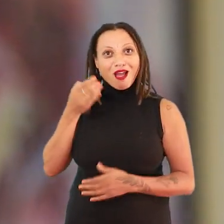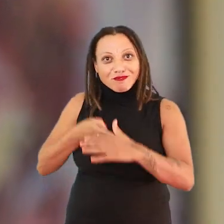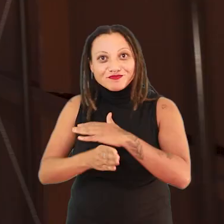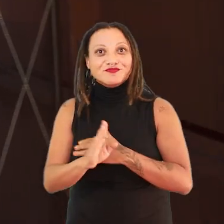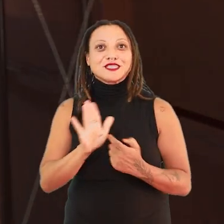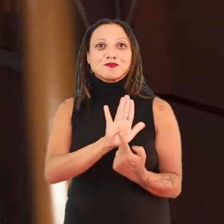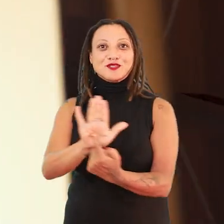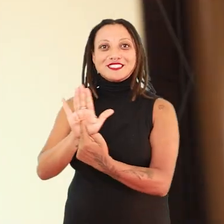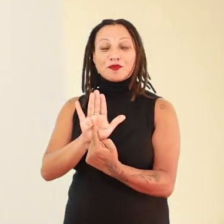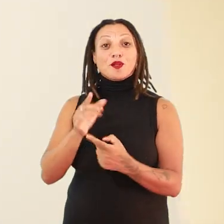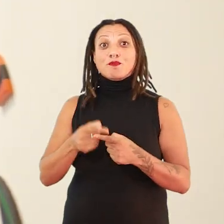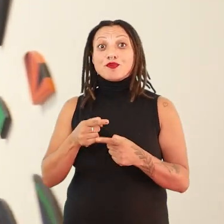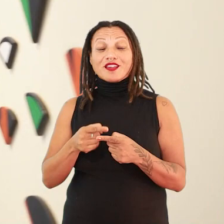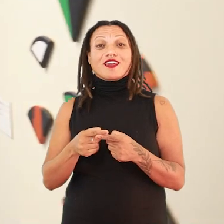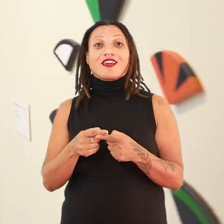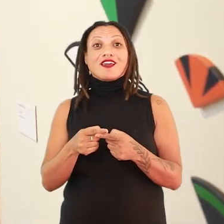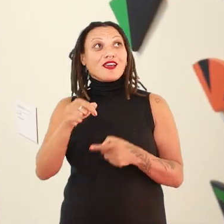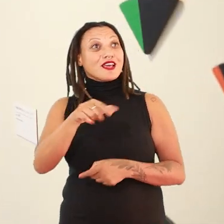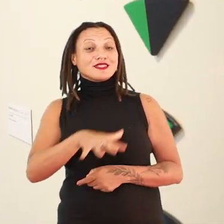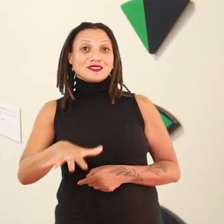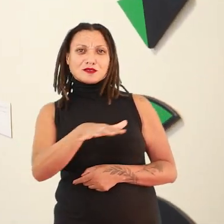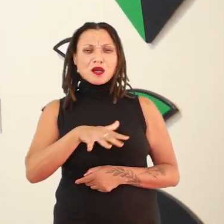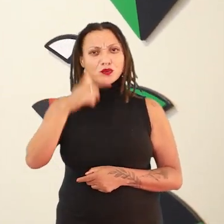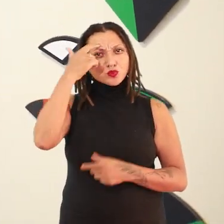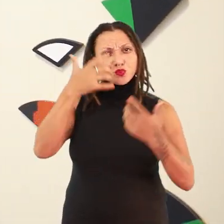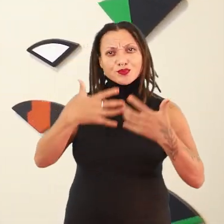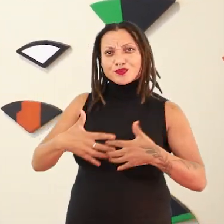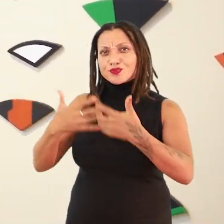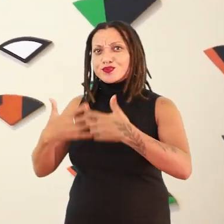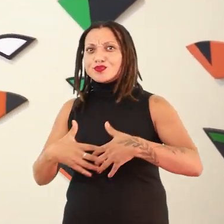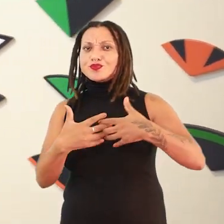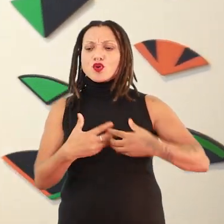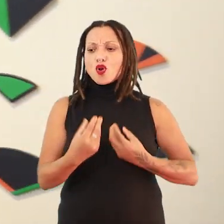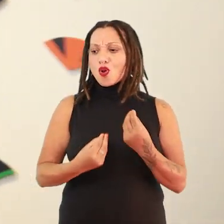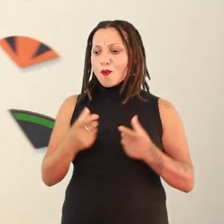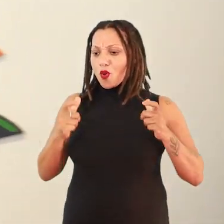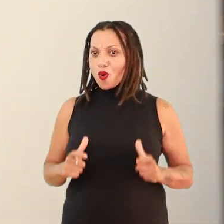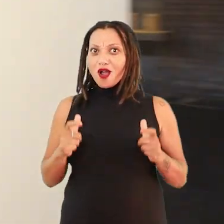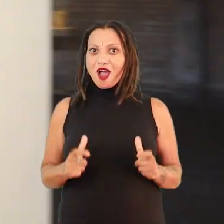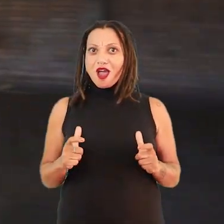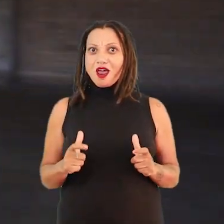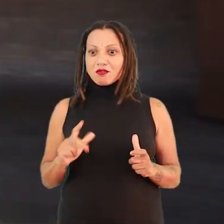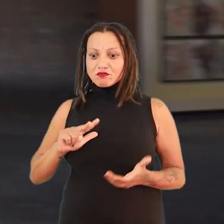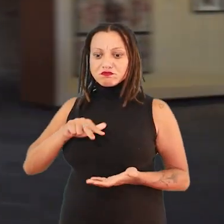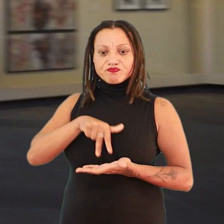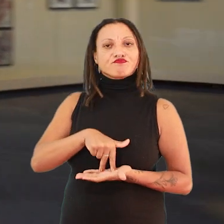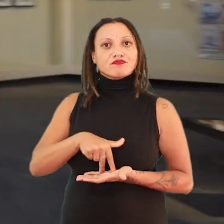Porque quando a gente vai adentrar nesse sentido da condição geográfica, da condição existencial